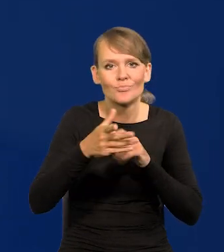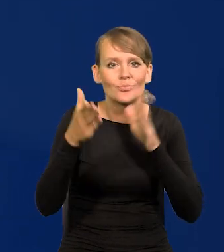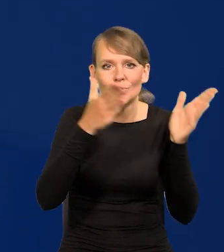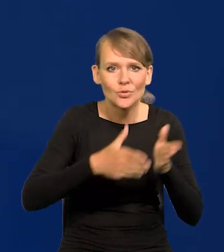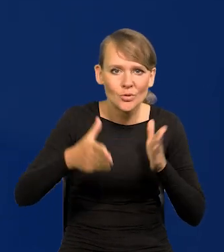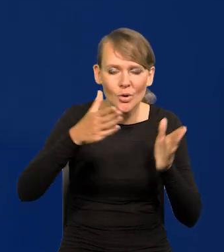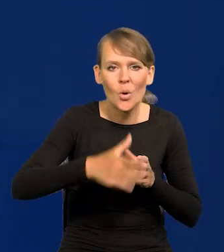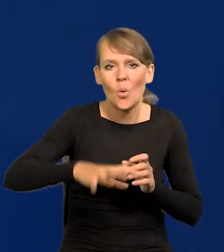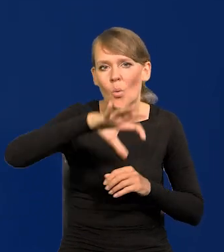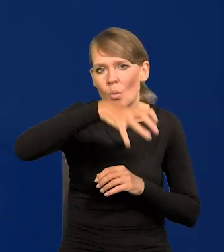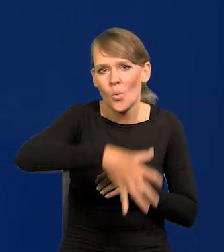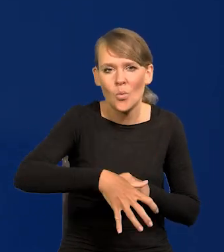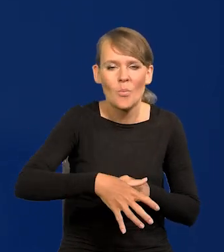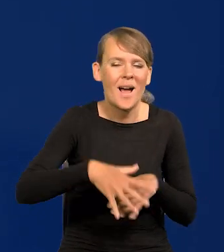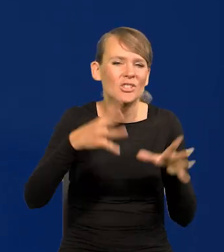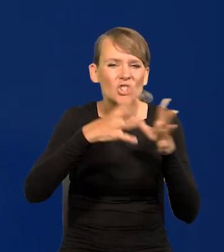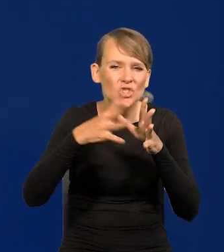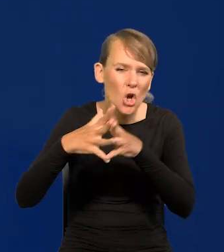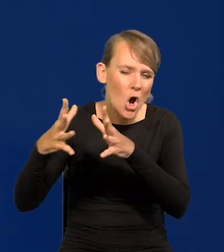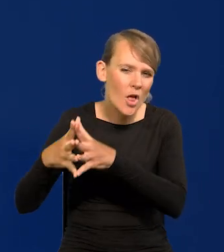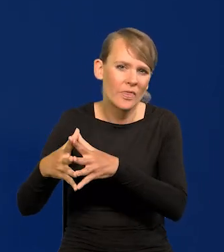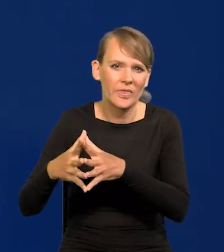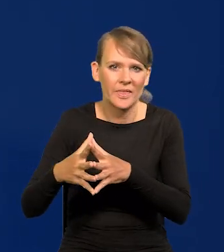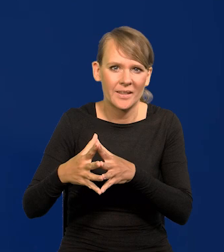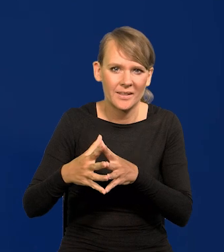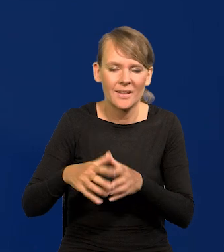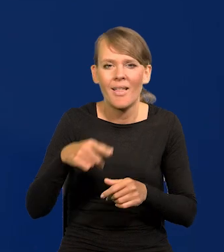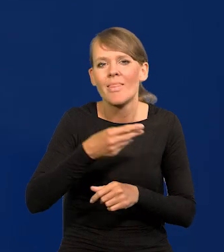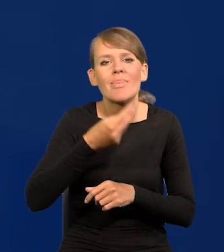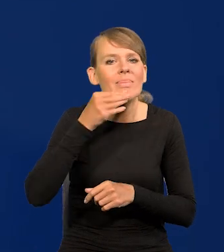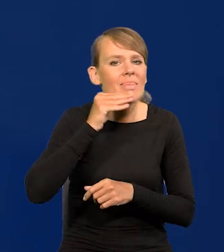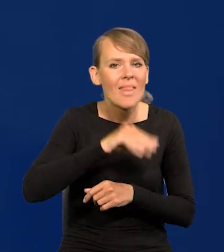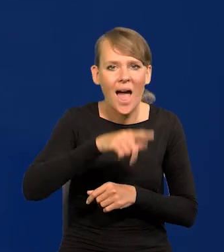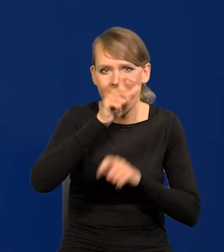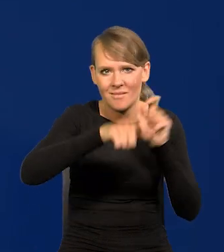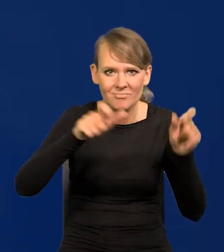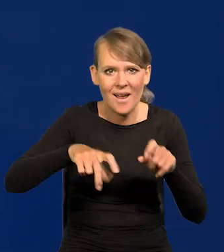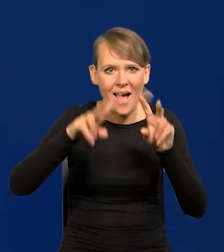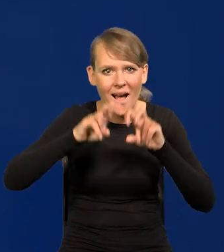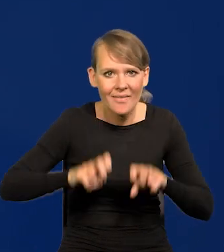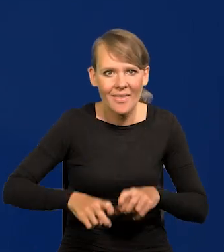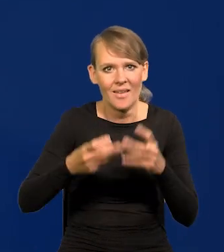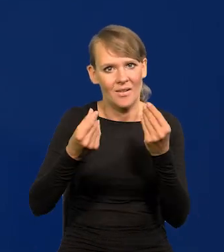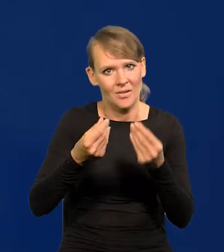przez grono dziesiątków najlepszych analityków ekonomicznych w kraju,